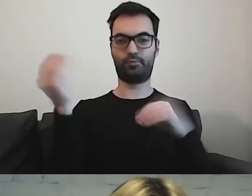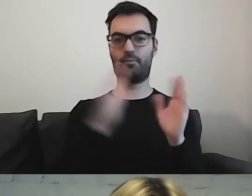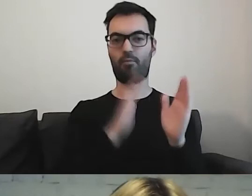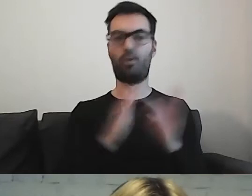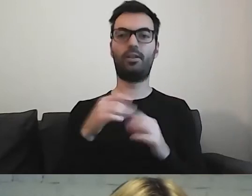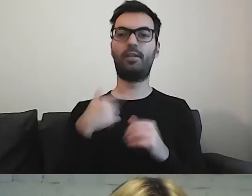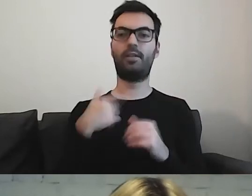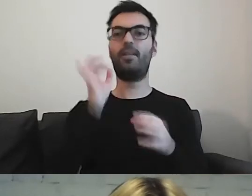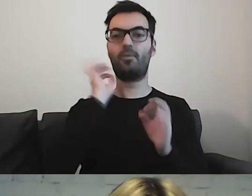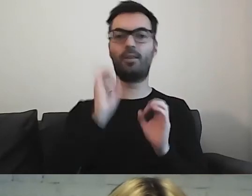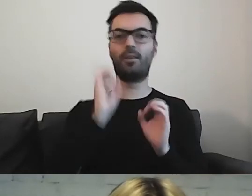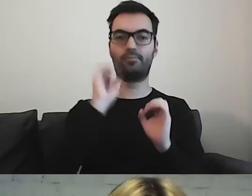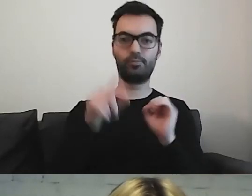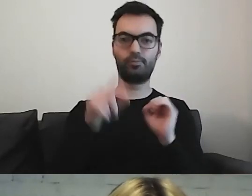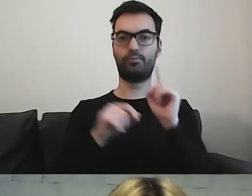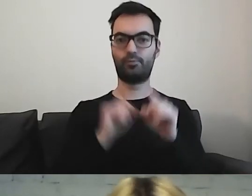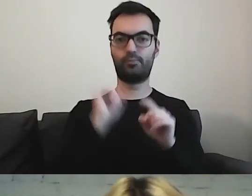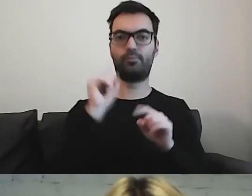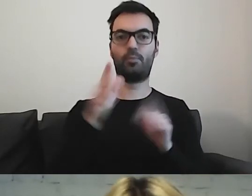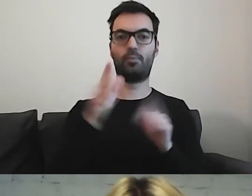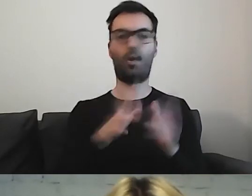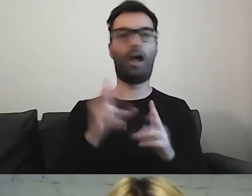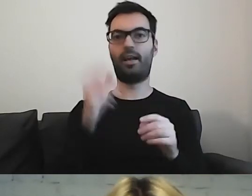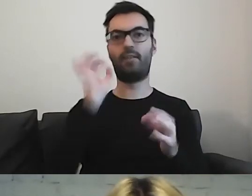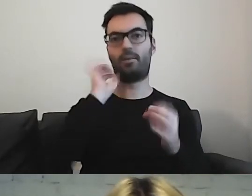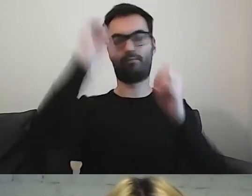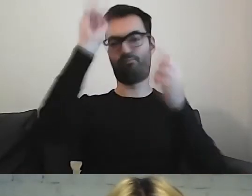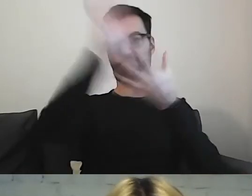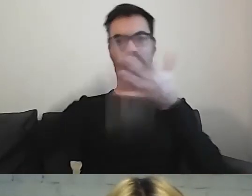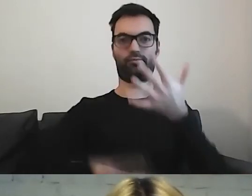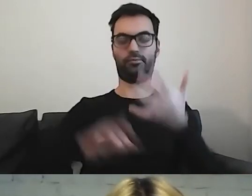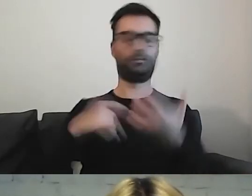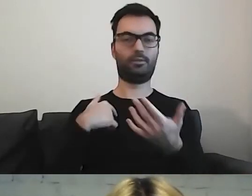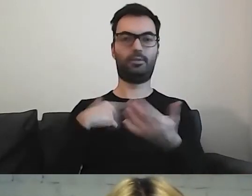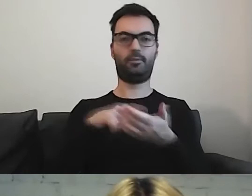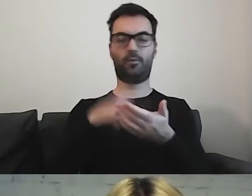a nie rozrzucamy informacji po całej stronie. Że nagle wracamy do jakiegoś tematu,